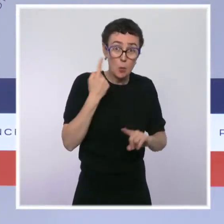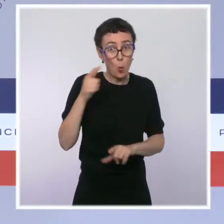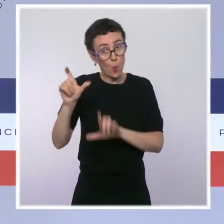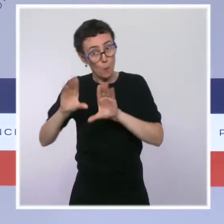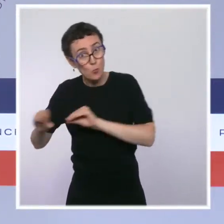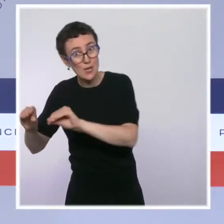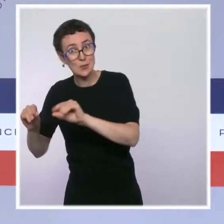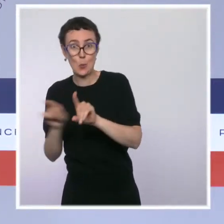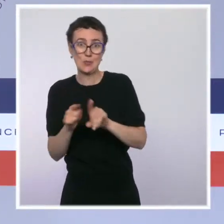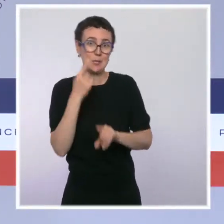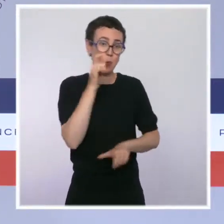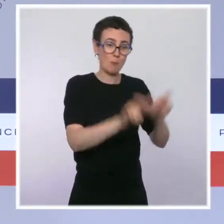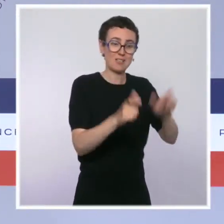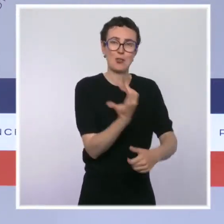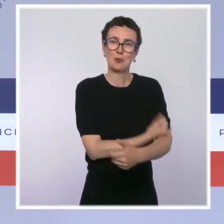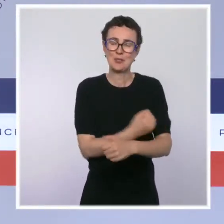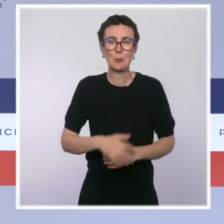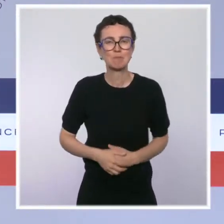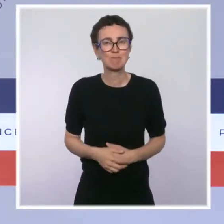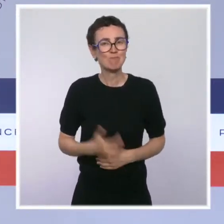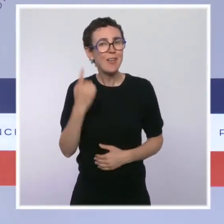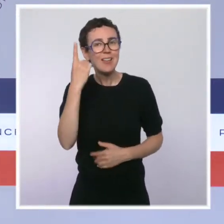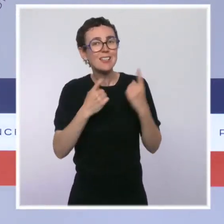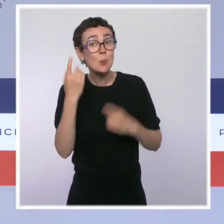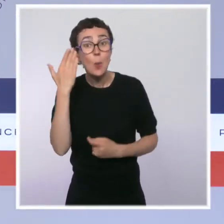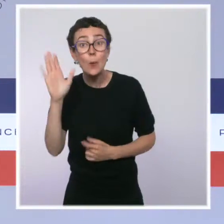S'il n'y a pas d'autres questions, je vous remercie et je vous dis à la semaine prochaine.